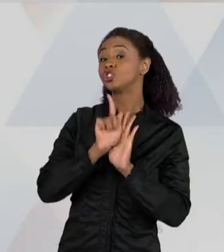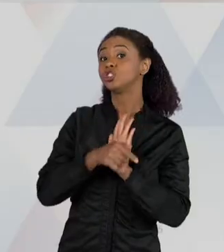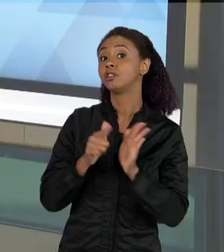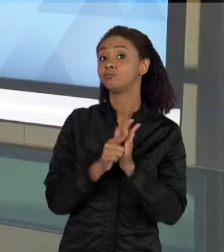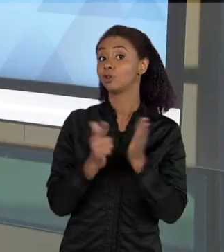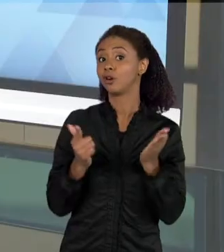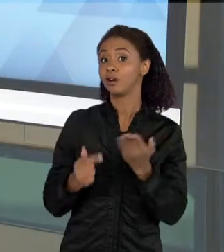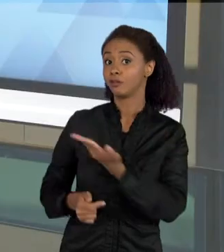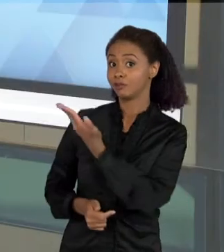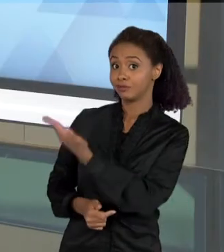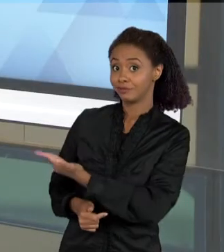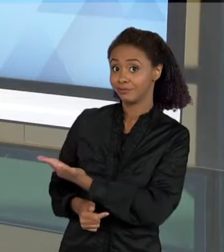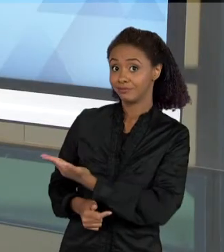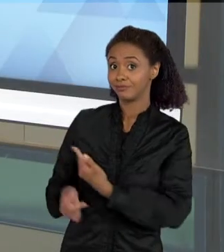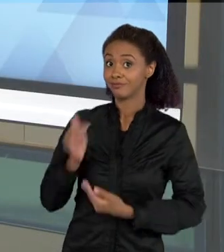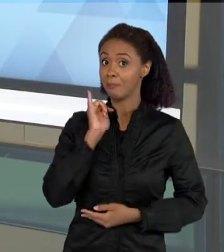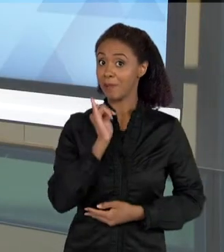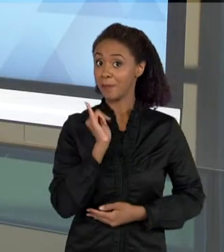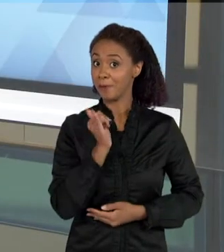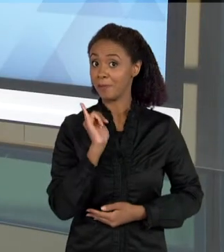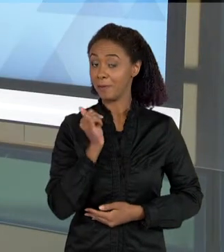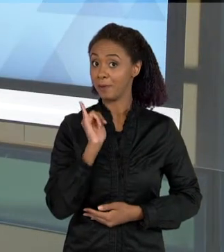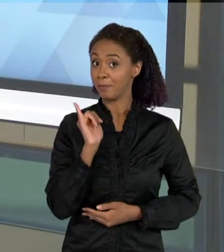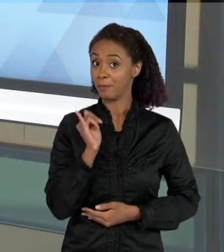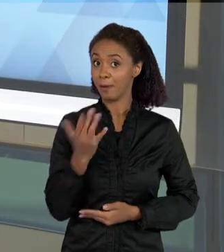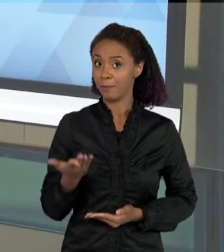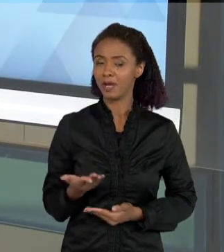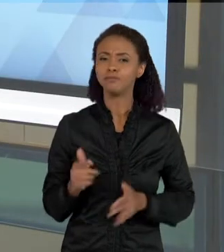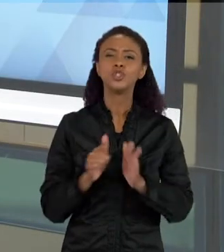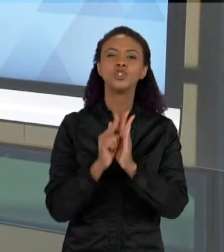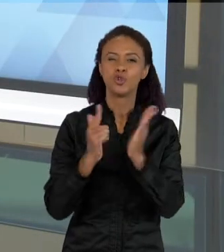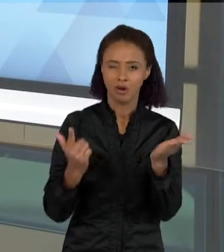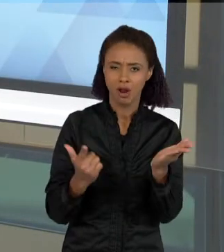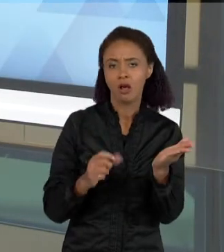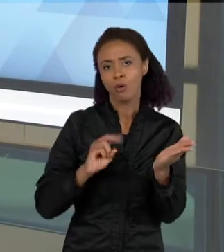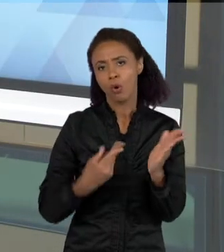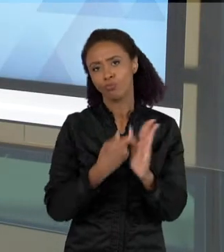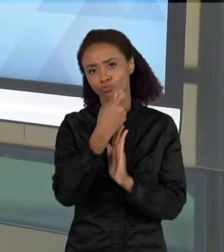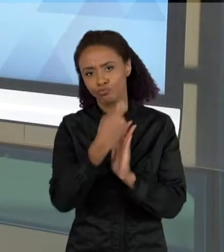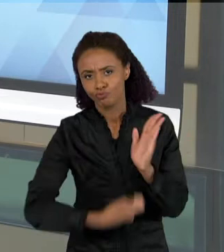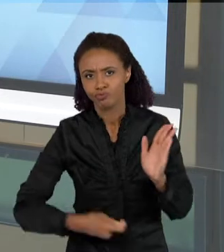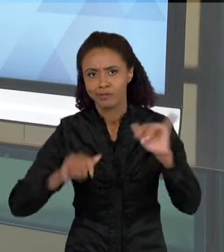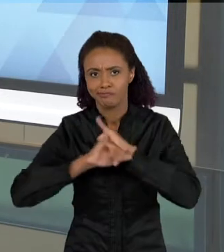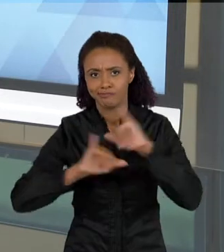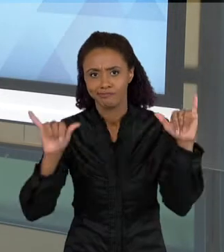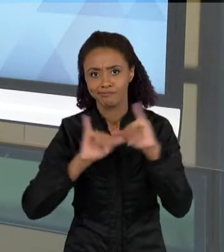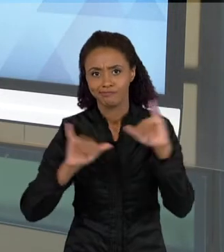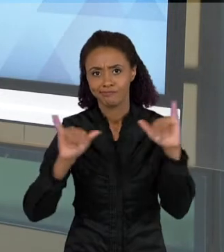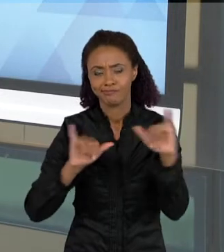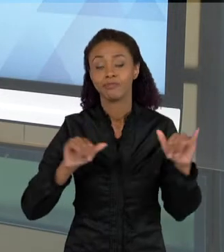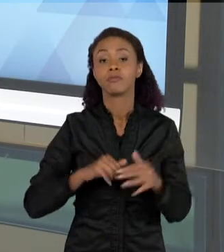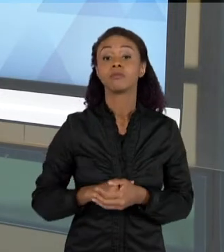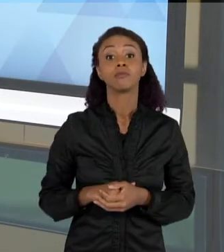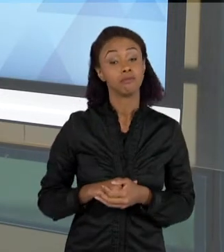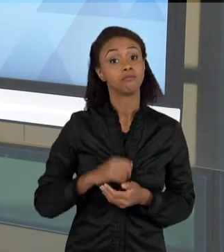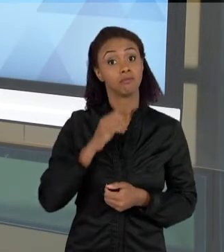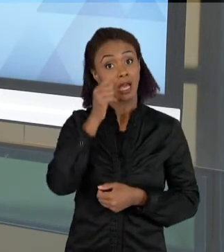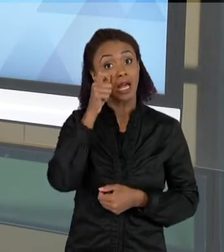JORNALÍSTICO. O JORNAL, OU A MATÉRIA JORNALÍSTICA, ELA É UM RECURSO BASTANTE INTERESSANTE PARA VOCÊ UTILIZAR EM SALA DE